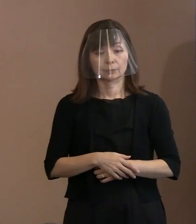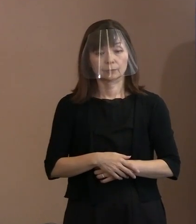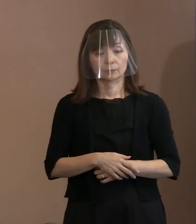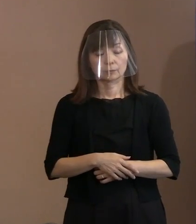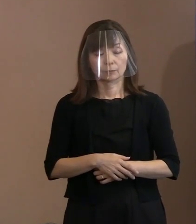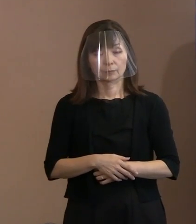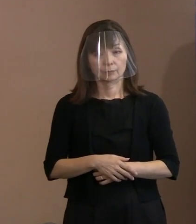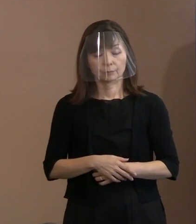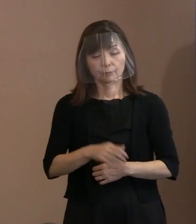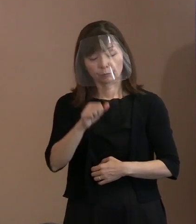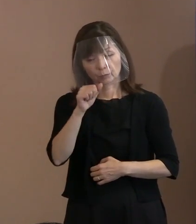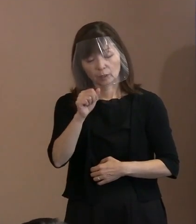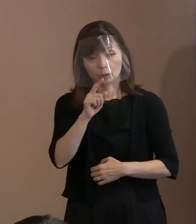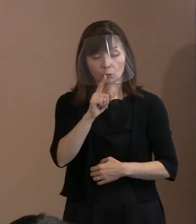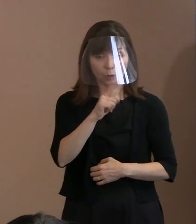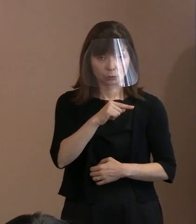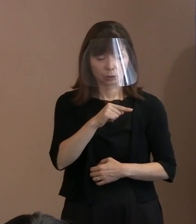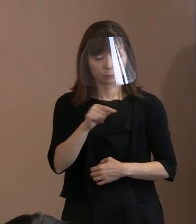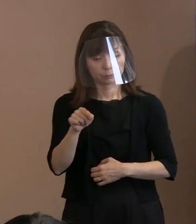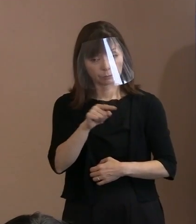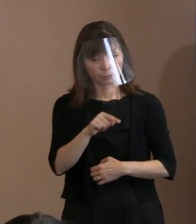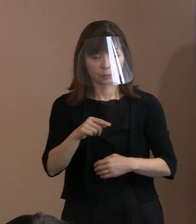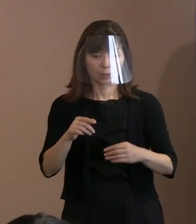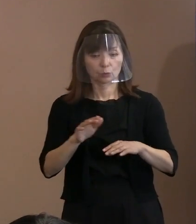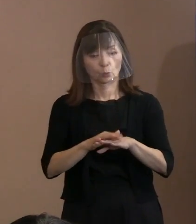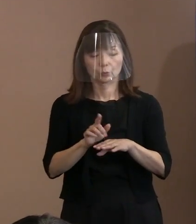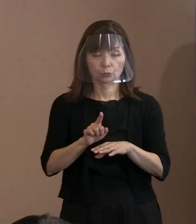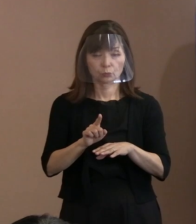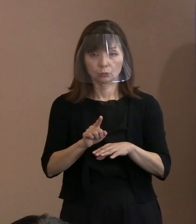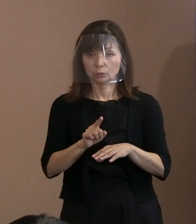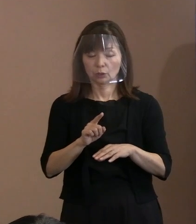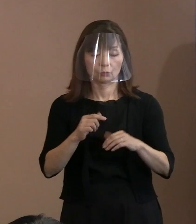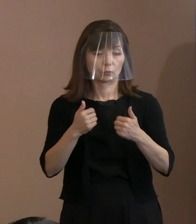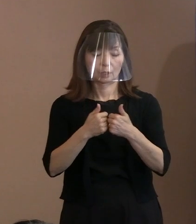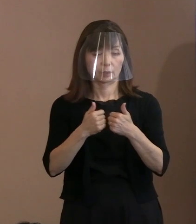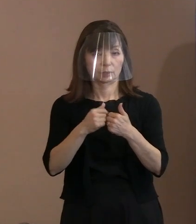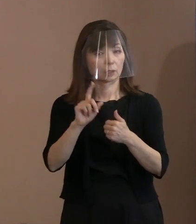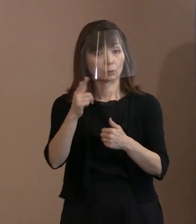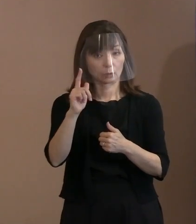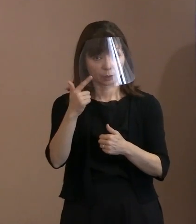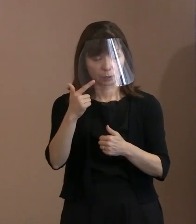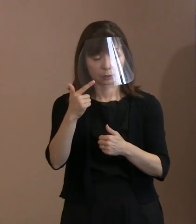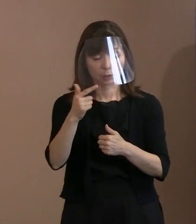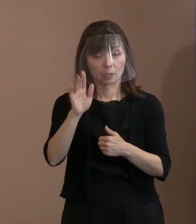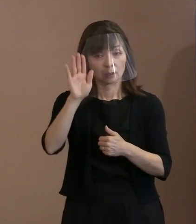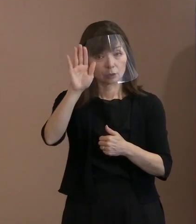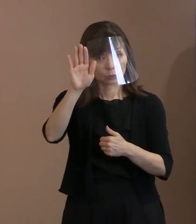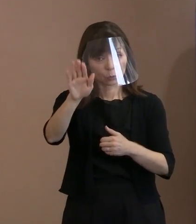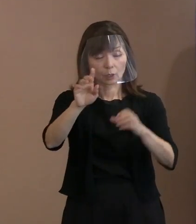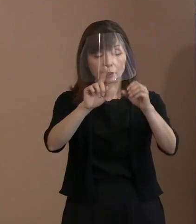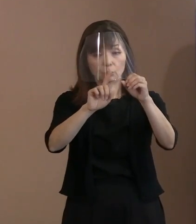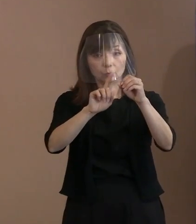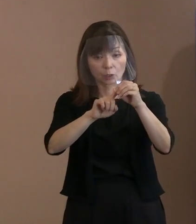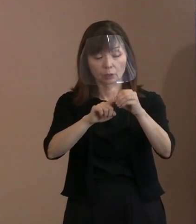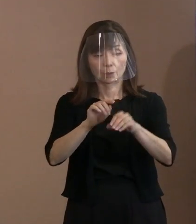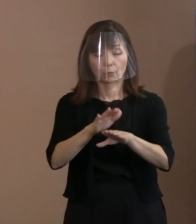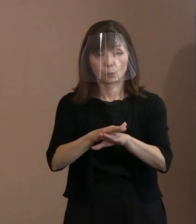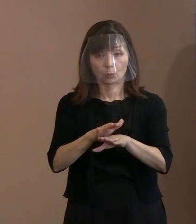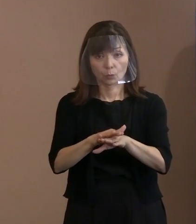こちらが悪いんだけどどうするかと､ そんな議論じゃないと｡ 双方が､ 将来に向けてあるべき方向で物事を進める､